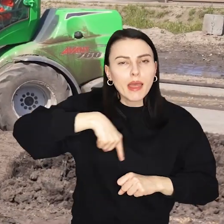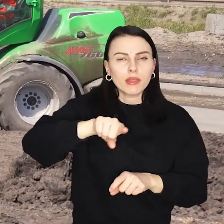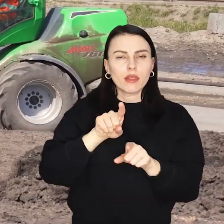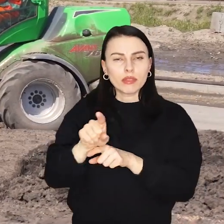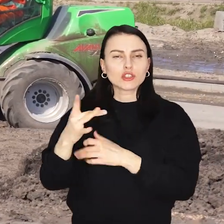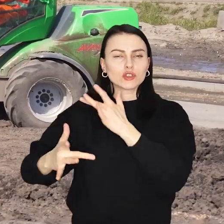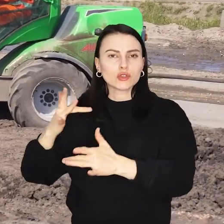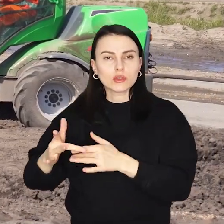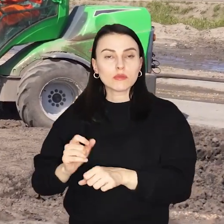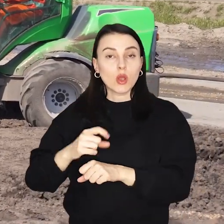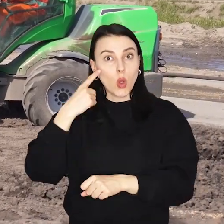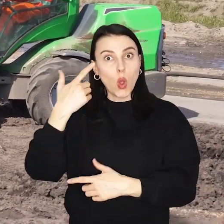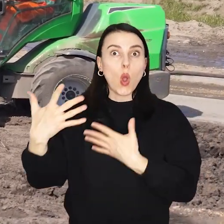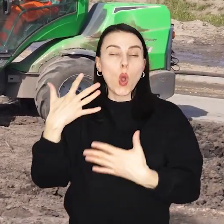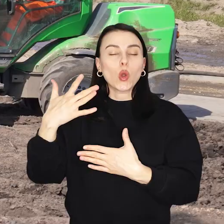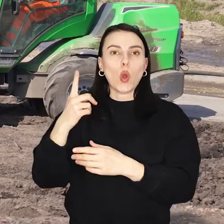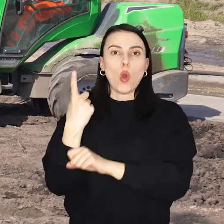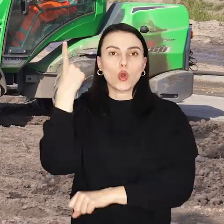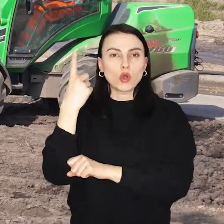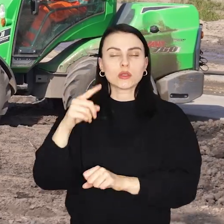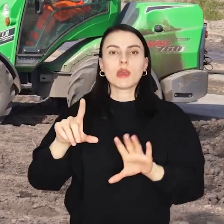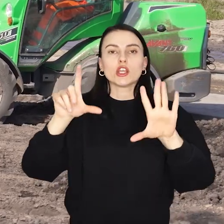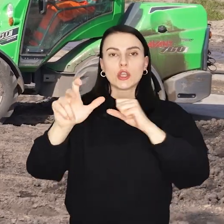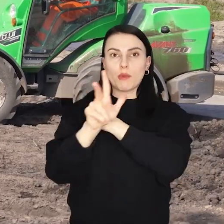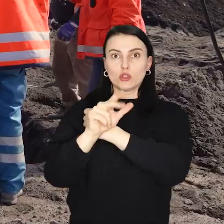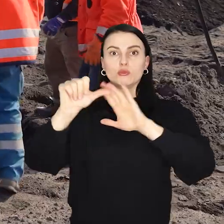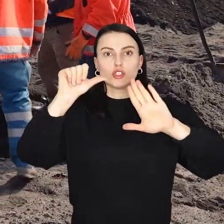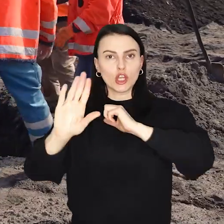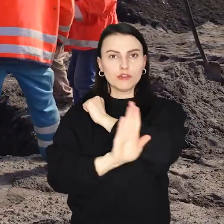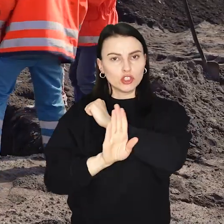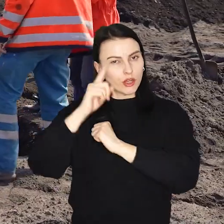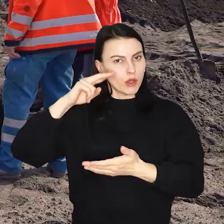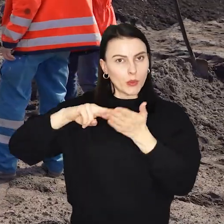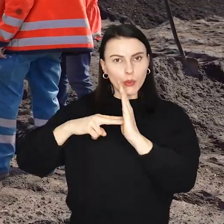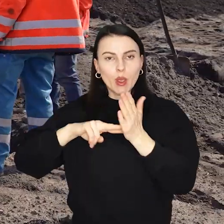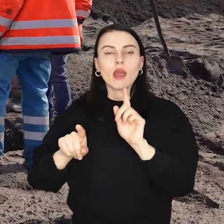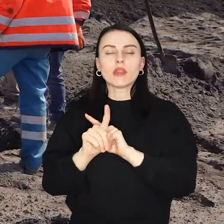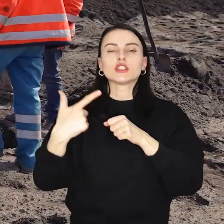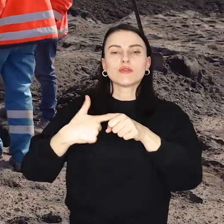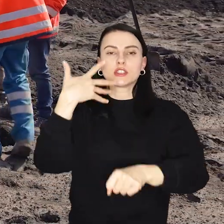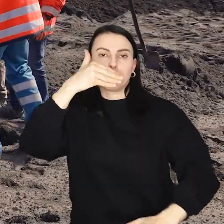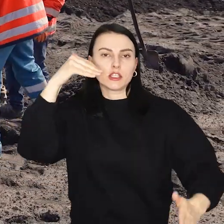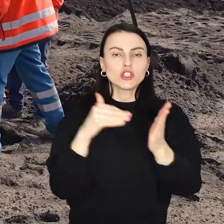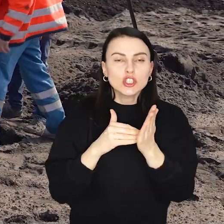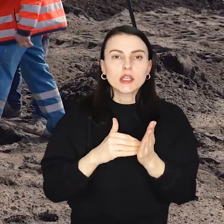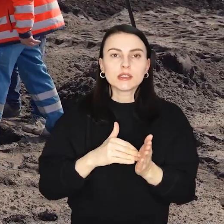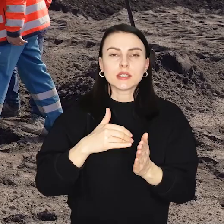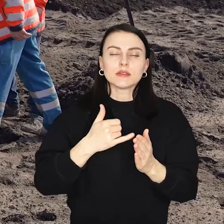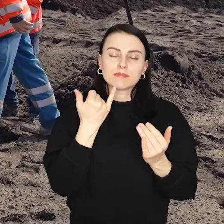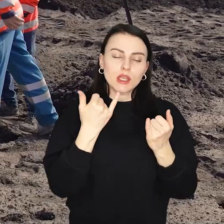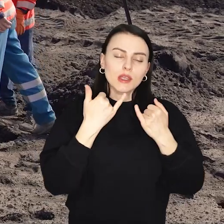Łącznie w rejonie ulicy Kosmonautów ma stanąć 786 drzew i ponad 25 tysięcy krzewów